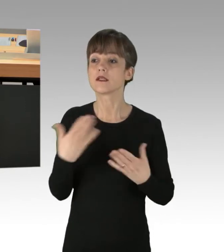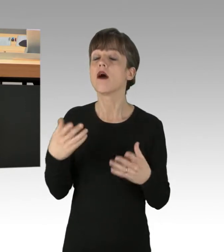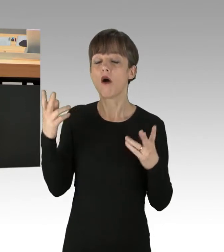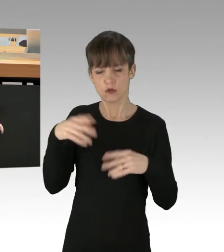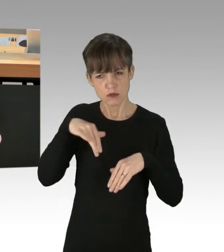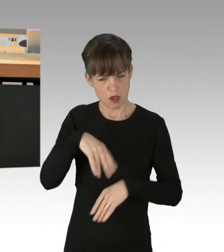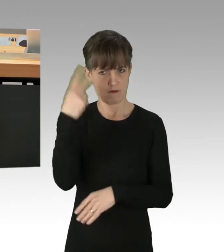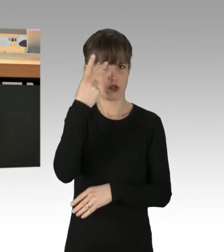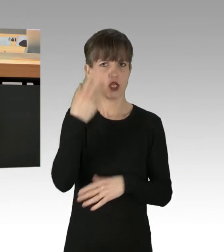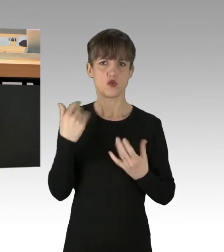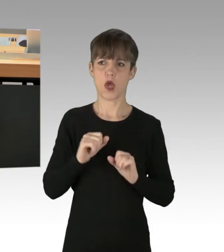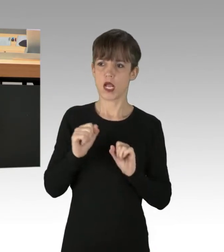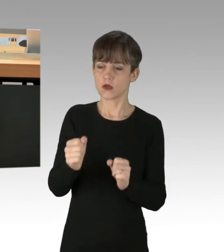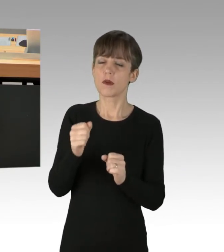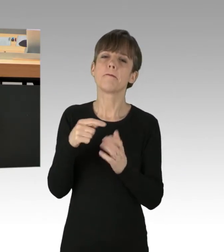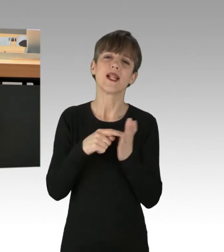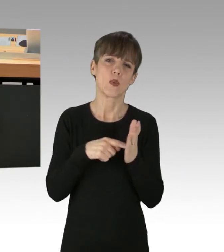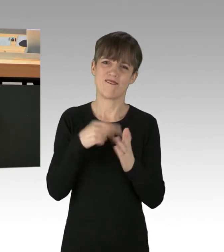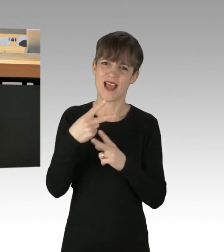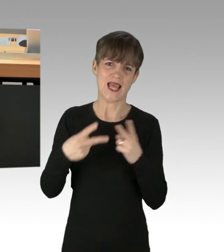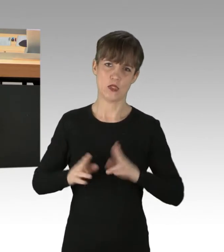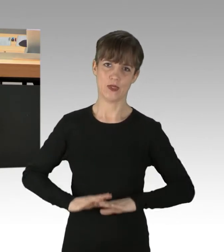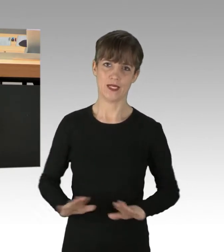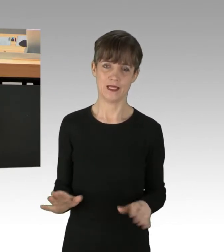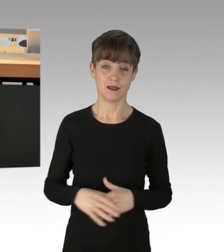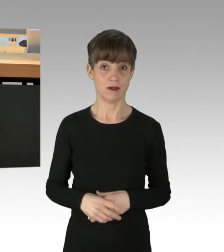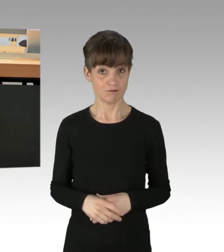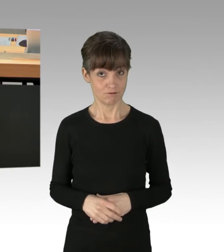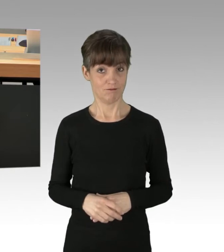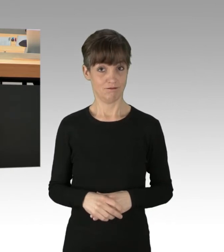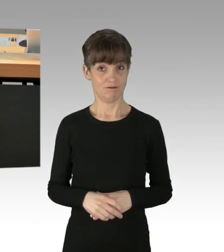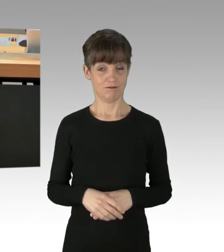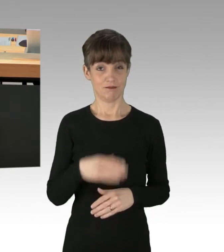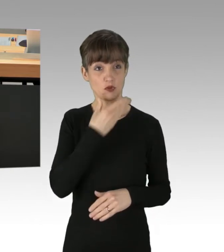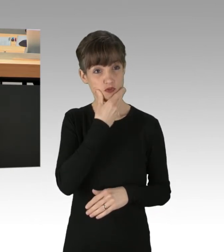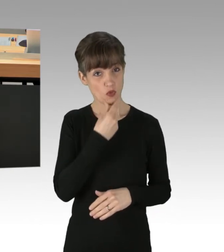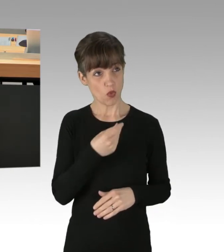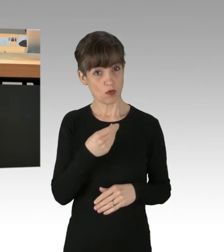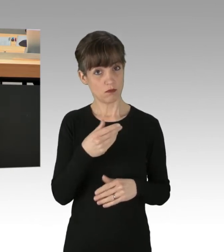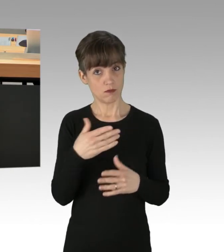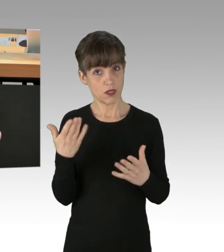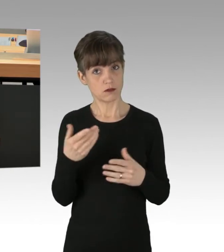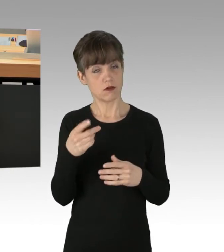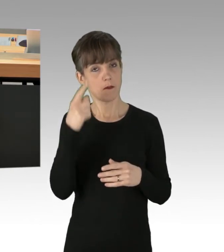solange niemand verletzt werde". Schön, dass das einzig Schützenswerte Rechtsgut der Meinung der Grünen nach